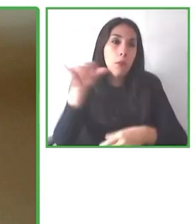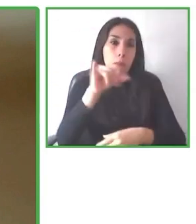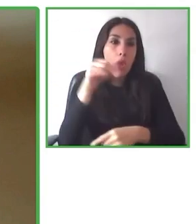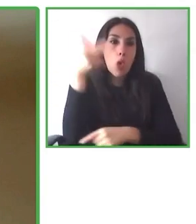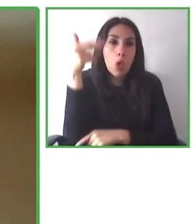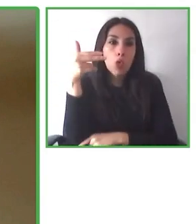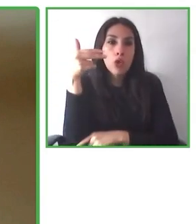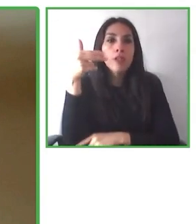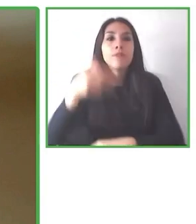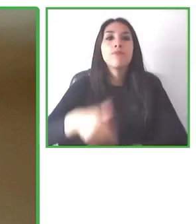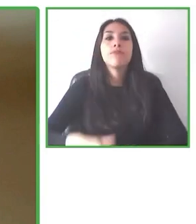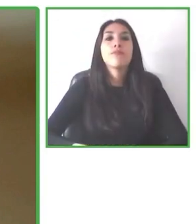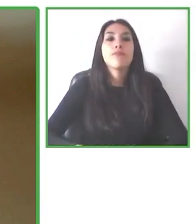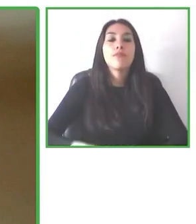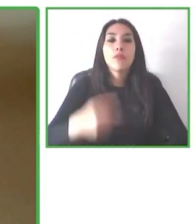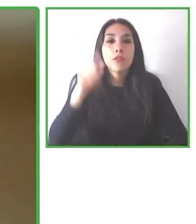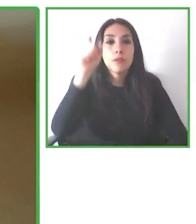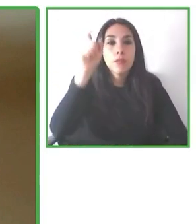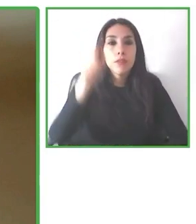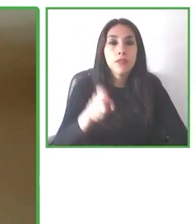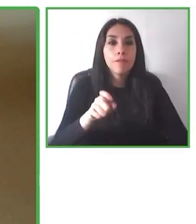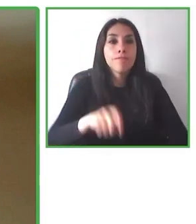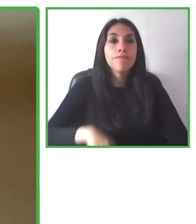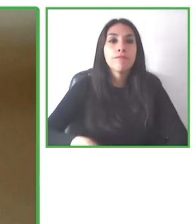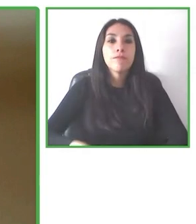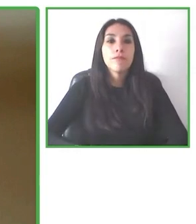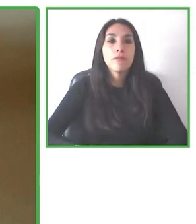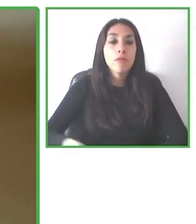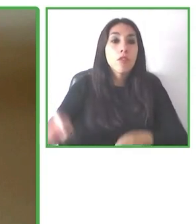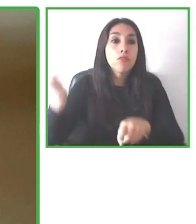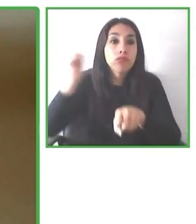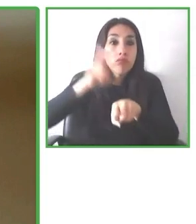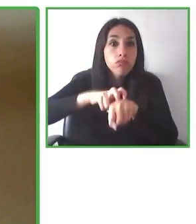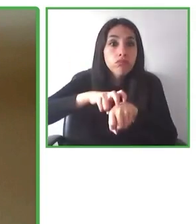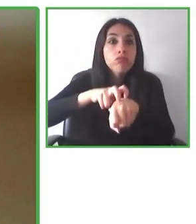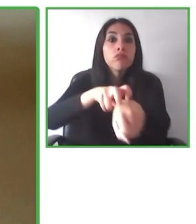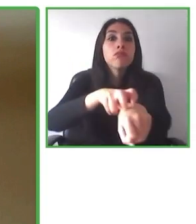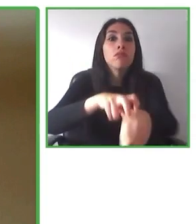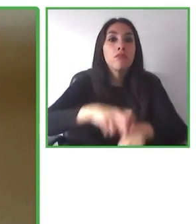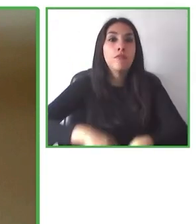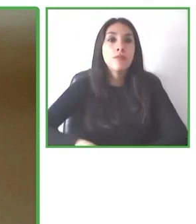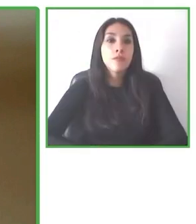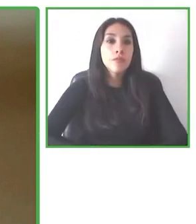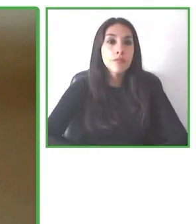La información que levantamos va desde la altura de la cama, qué tipo de ducha hay, que